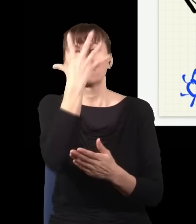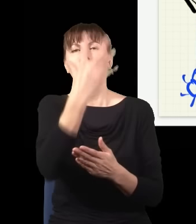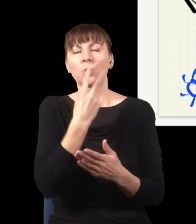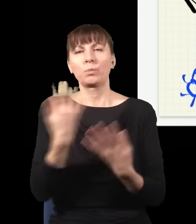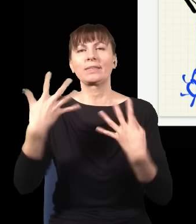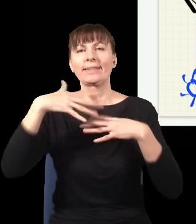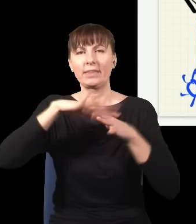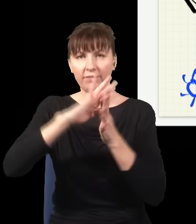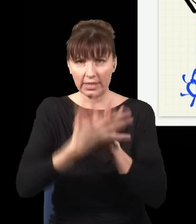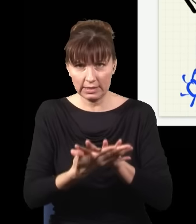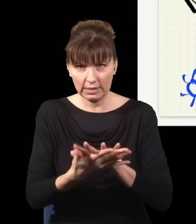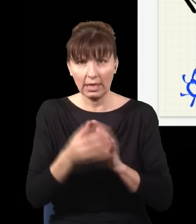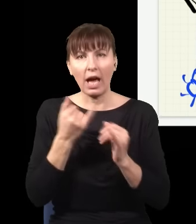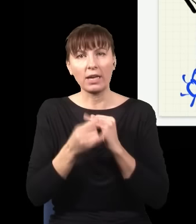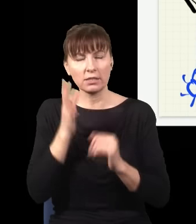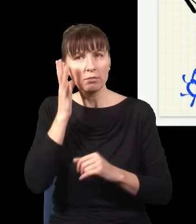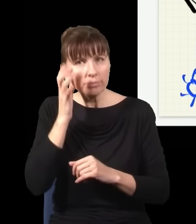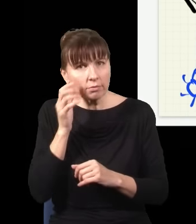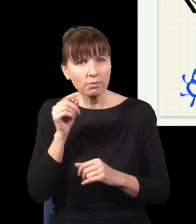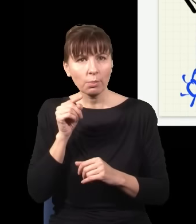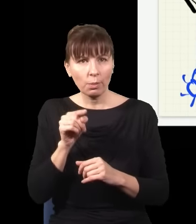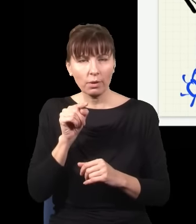Jak usłyszę tutaj kliknięcie i sprawdzę sobie wszystkie sytuacje, kiedy kliknął ten detektor,